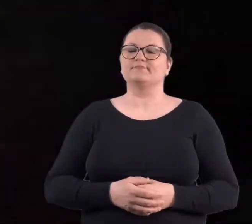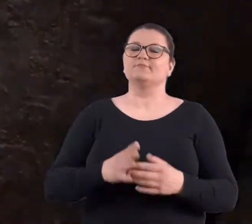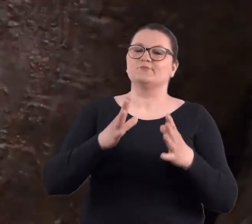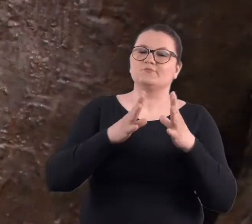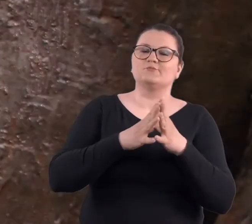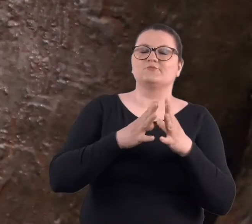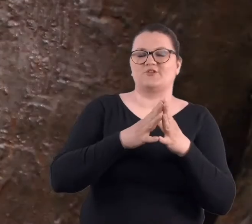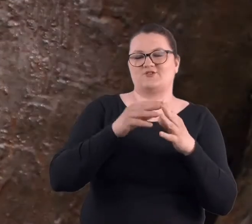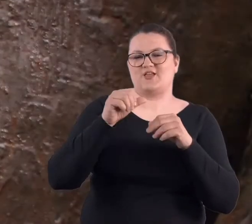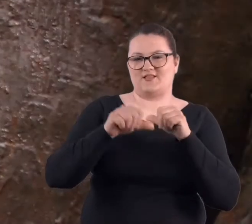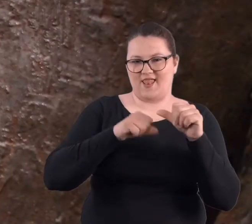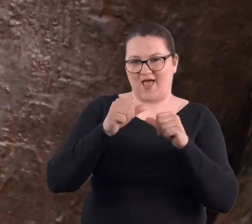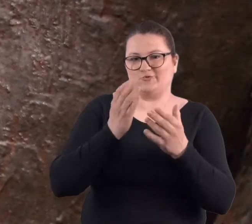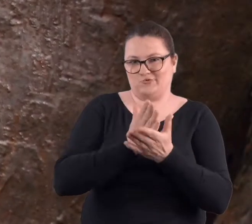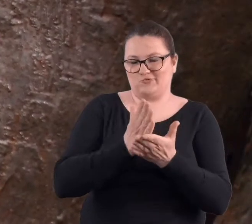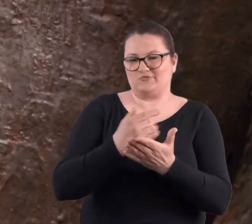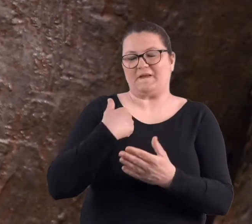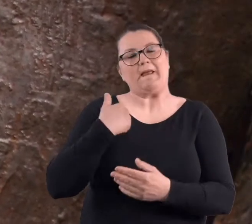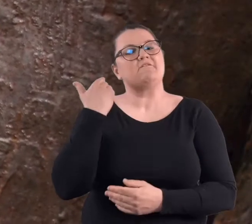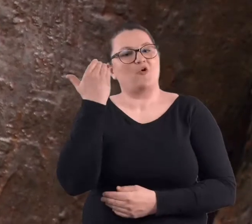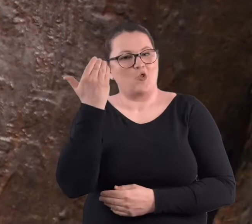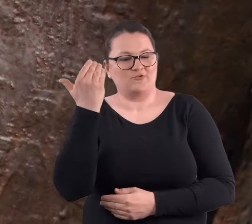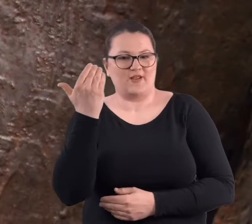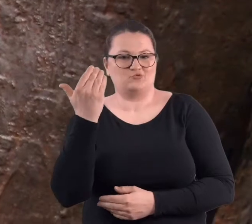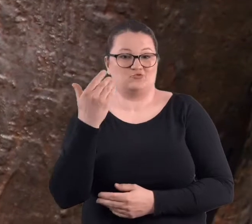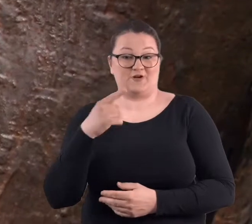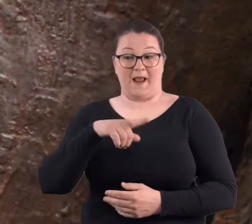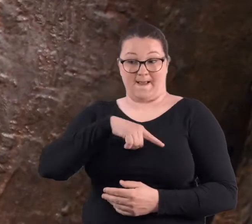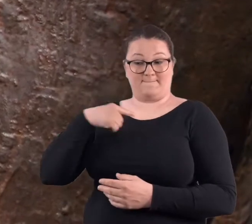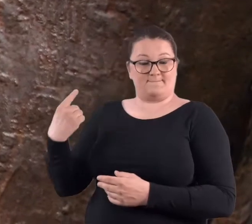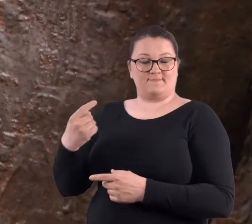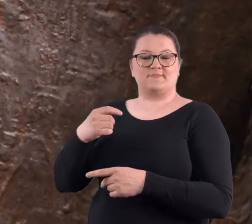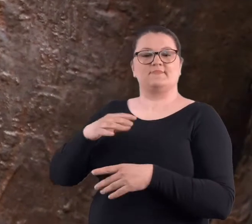Od 10 lat jestem wolontariuszką, chodzę z moimi